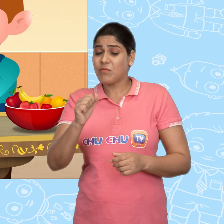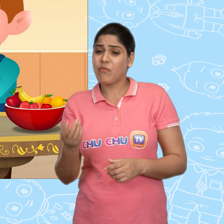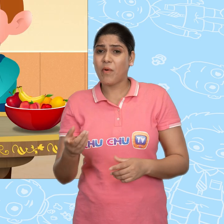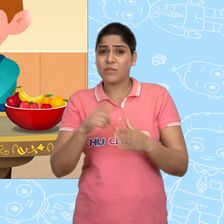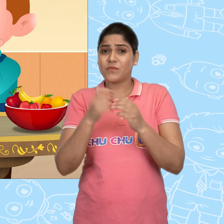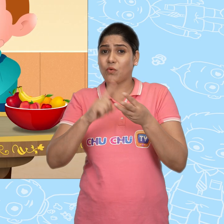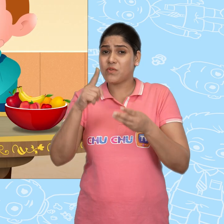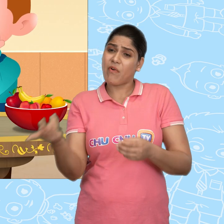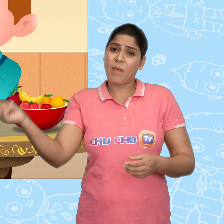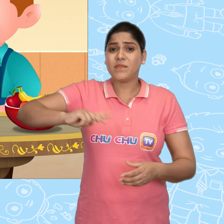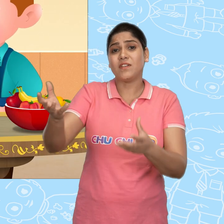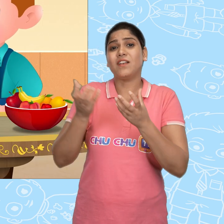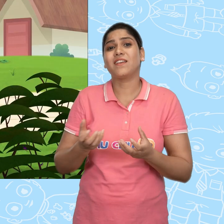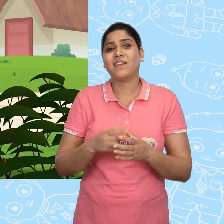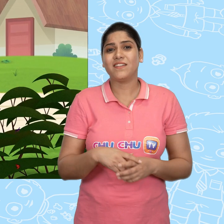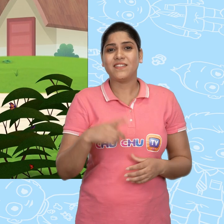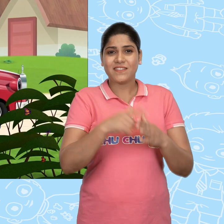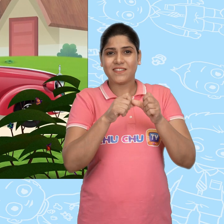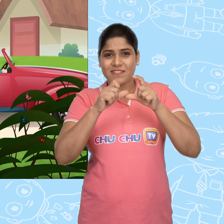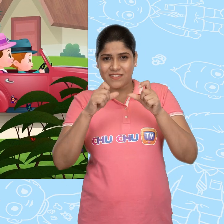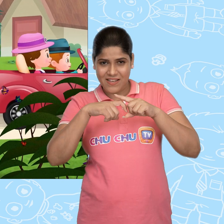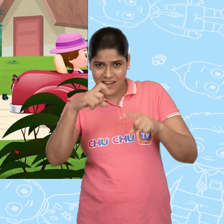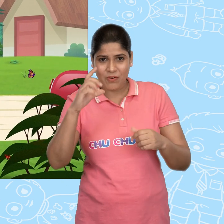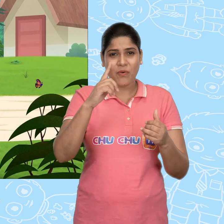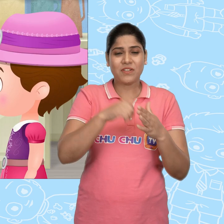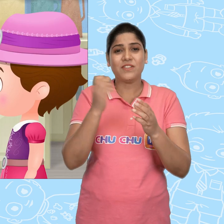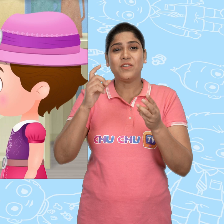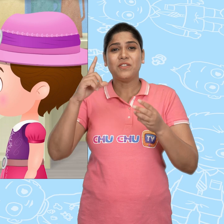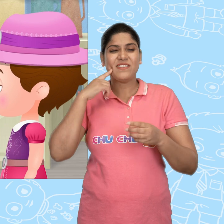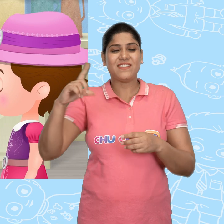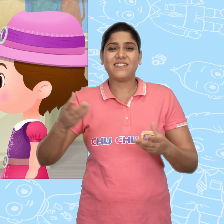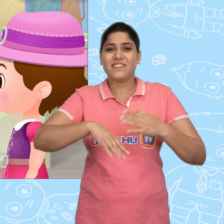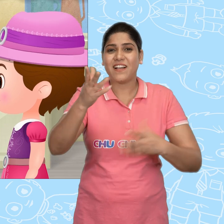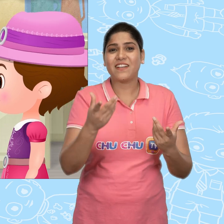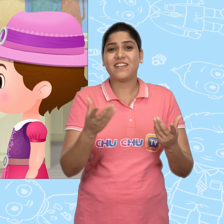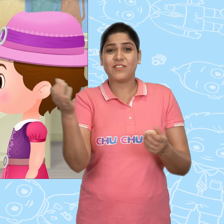हम उसे Joe से वापस ले लेंगे. Jack और Jill जाकर फिर एक नया कटोरा खरीद लाये